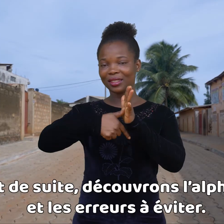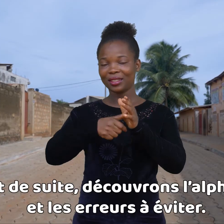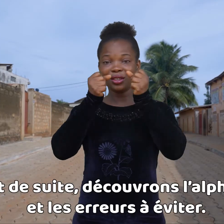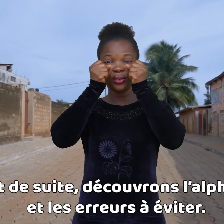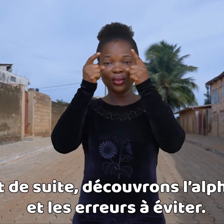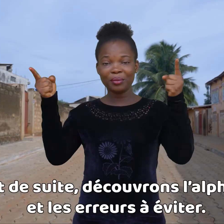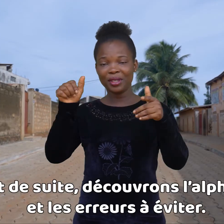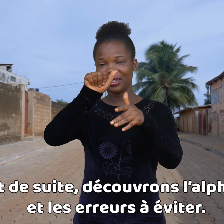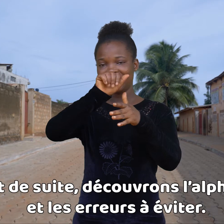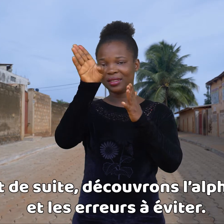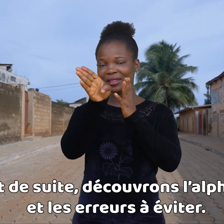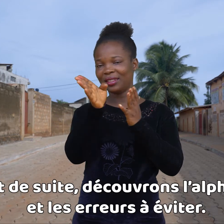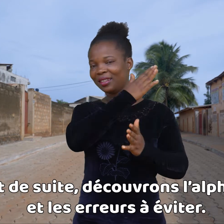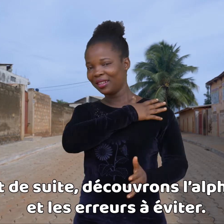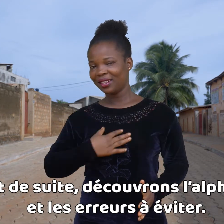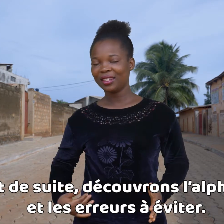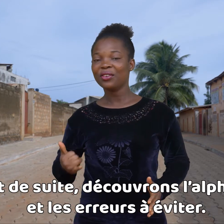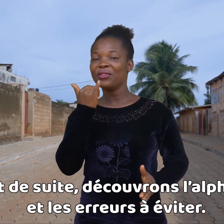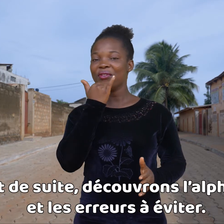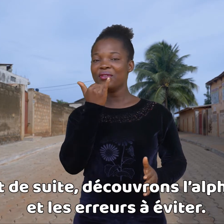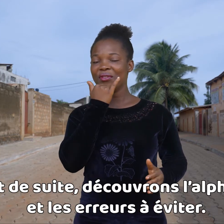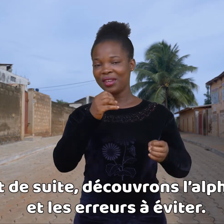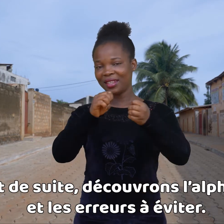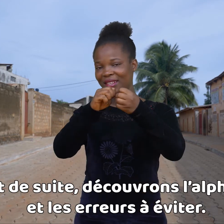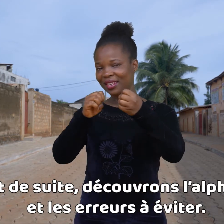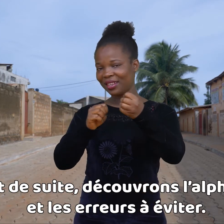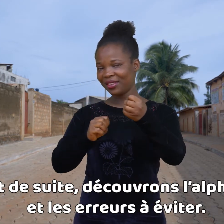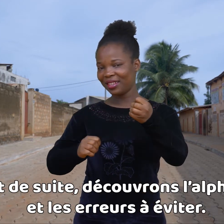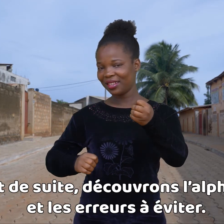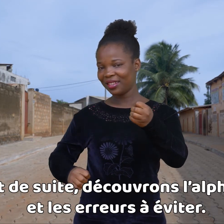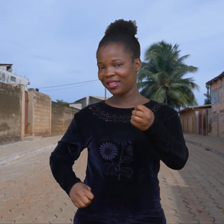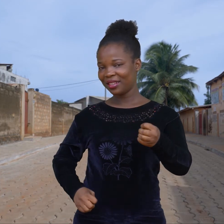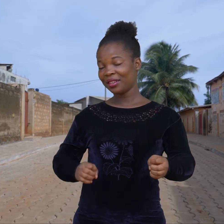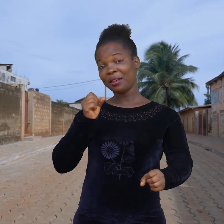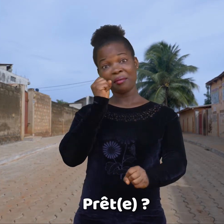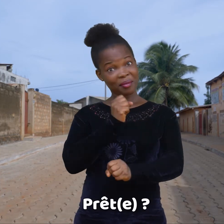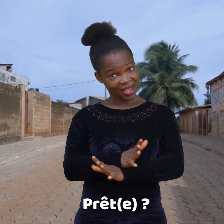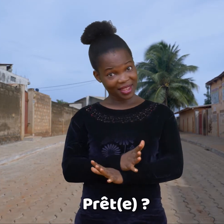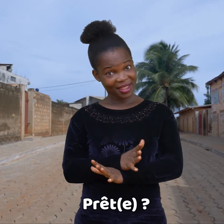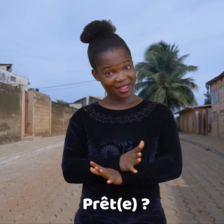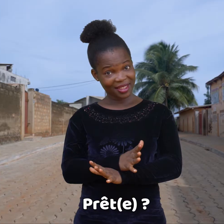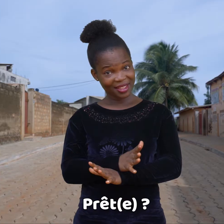Descubre el alfabeto y los errores a evitar. ¿ Listo(a)?